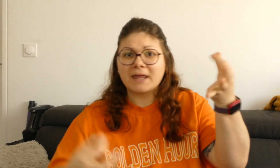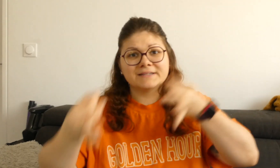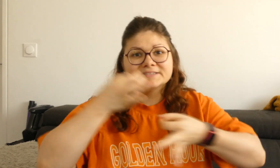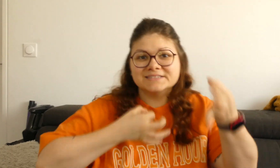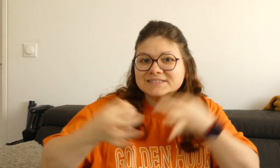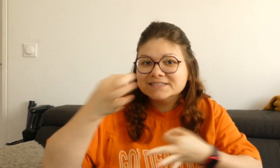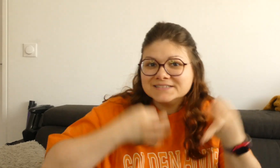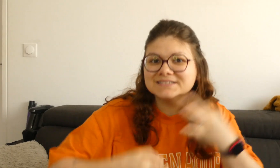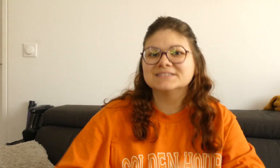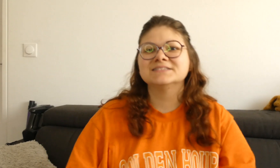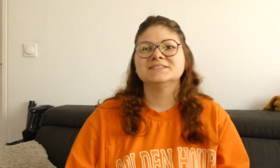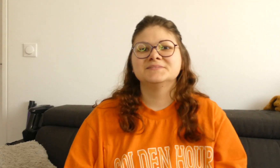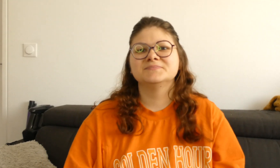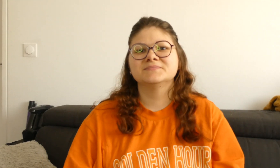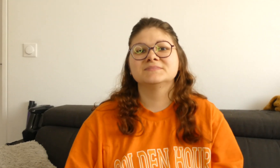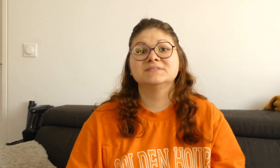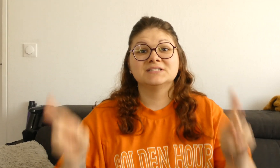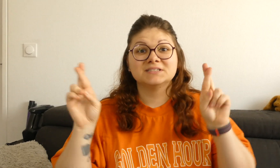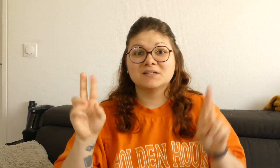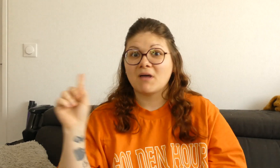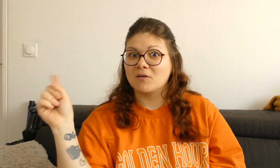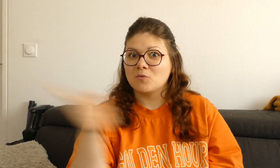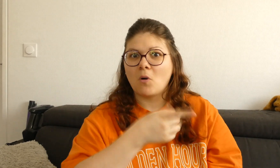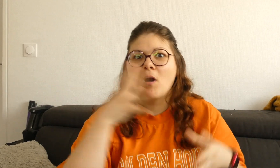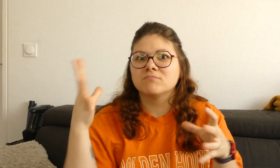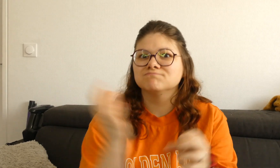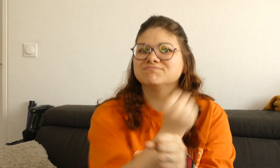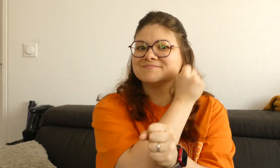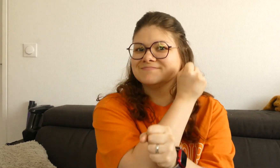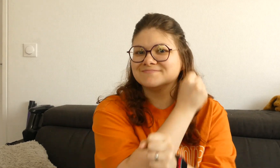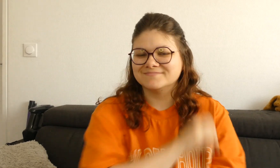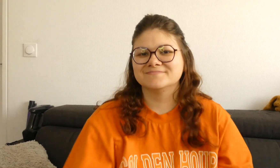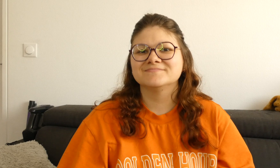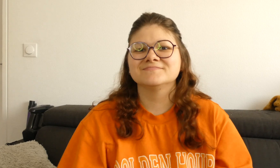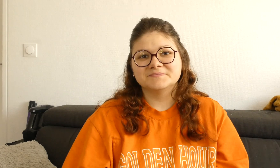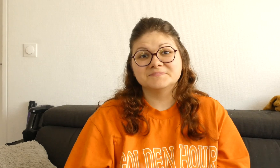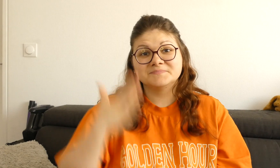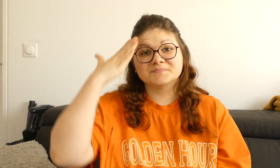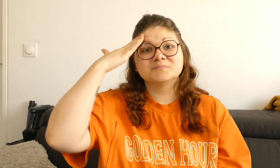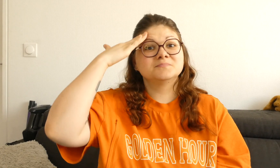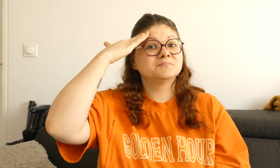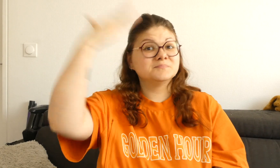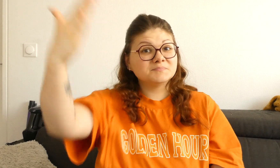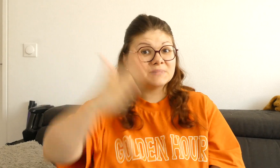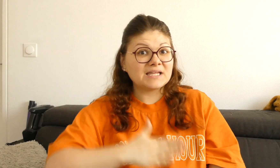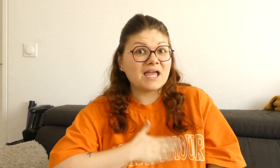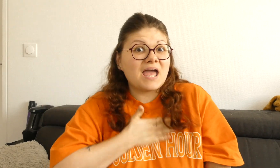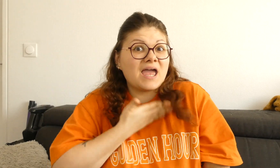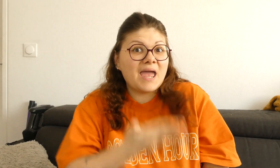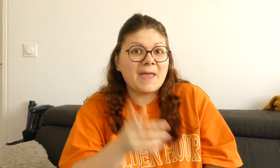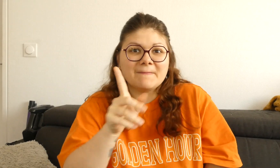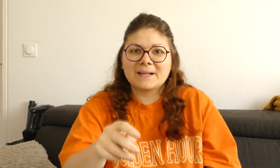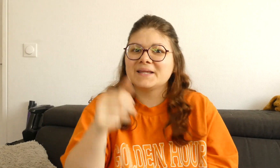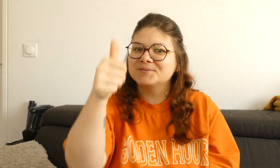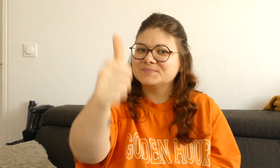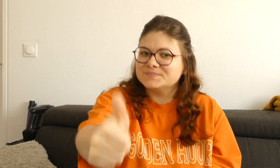me le dire en commentaire. J'espère que vous avez tout réussi, si vous avez aimé cliquez